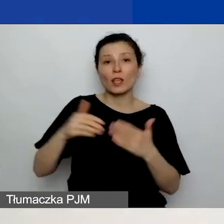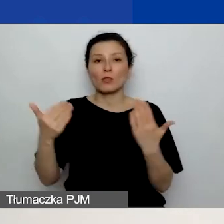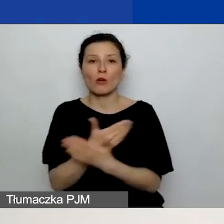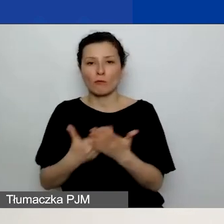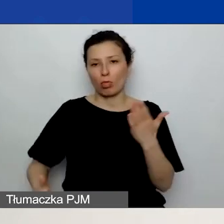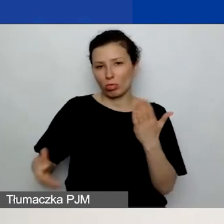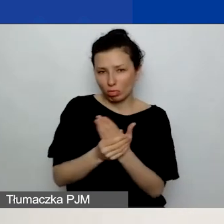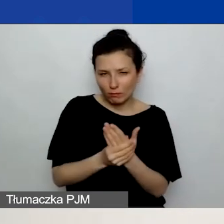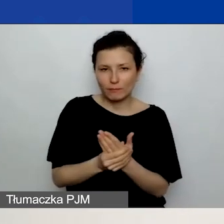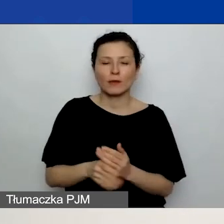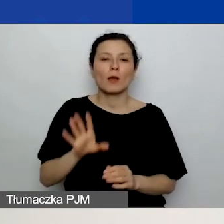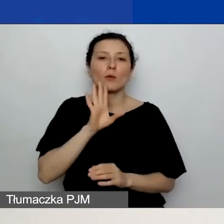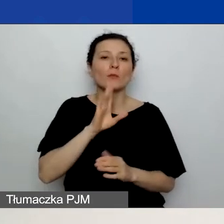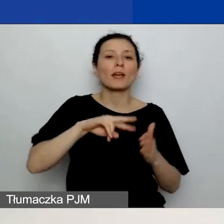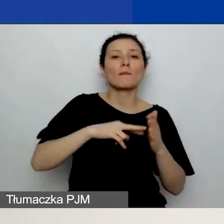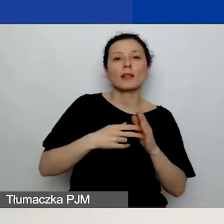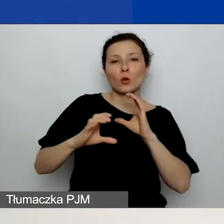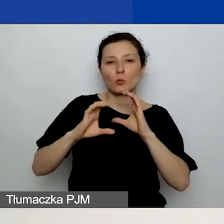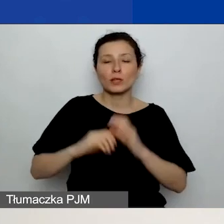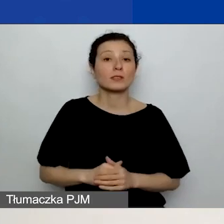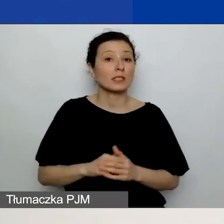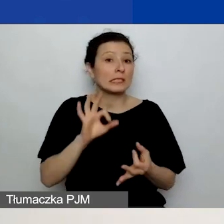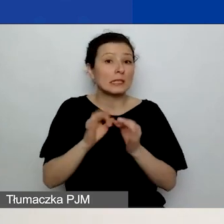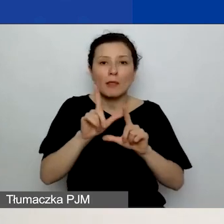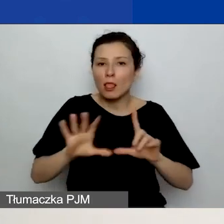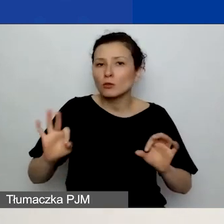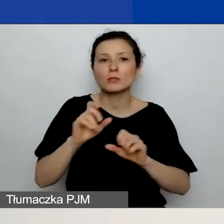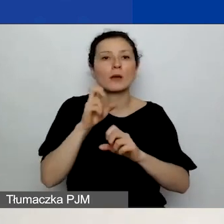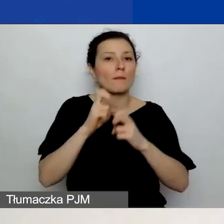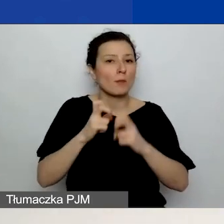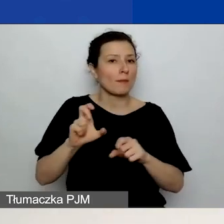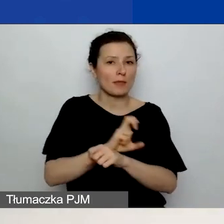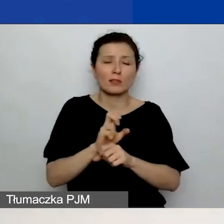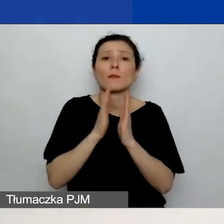W przypadku jakichkolwiek problemów technicznych bardzo proszę o maila na adres